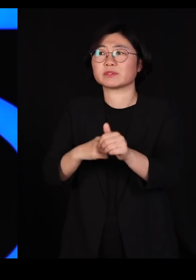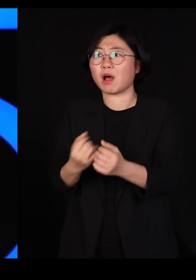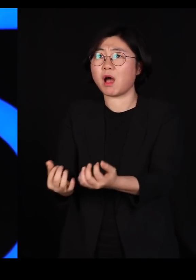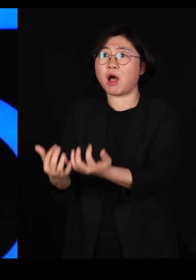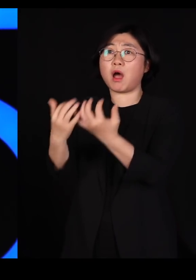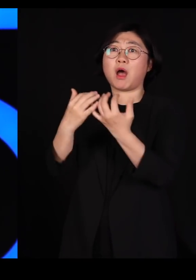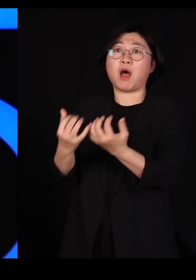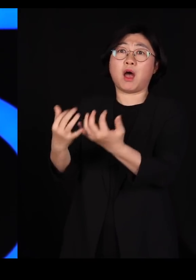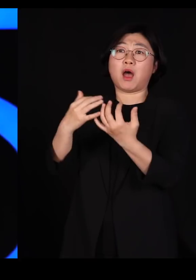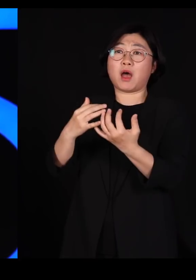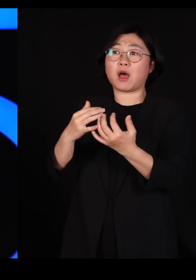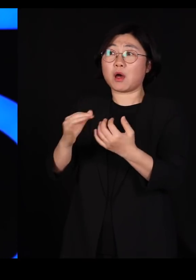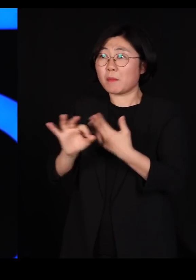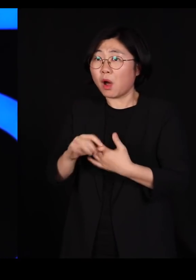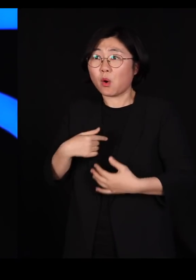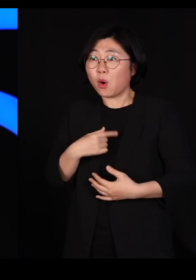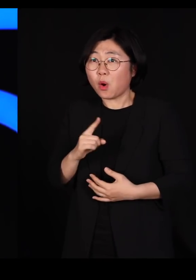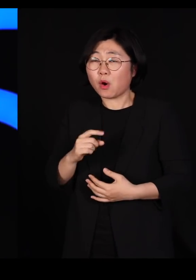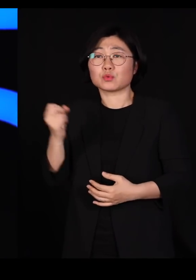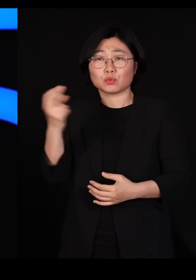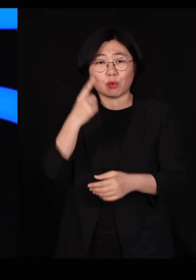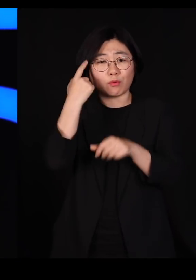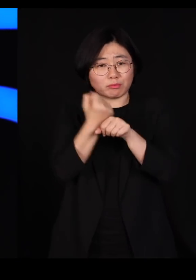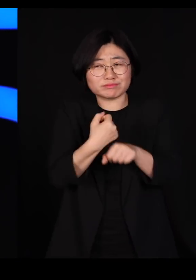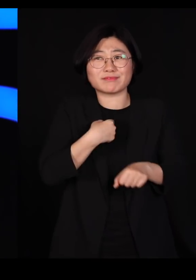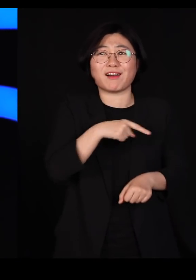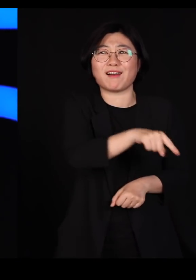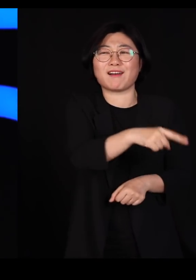또 실험실로 돌아가서 살충제를 더 독하게 만듭니다